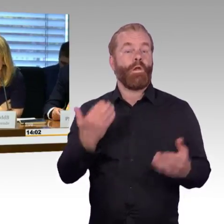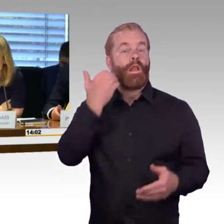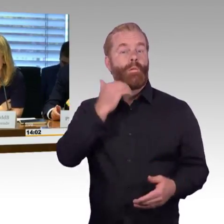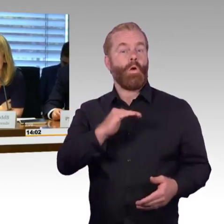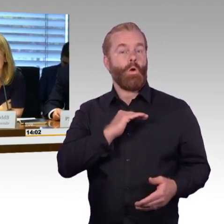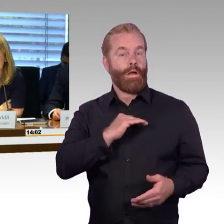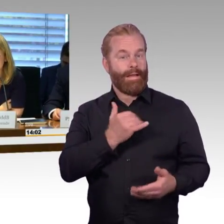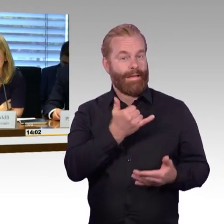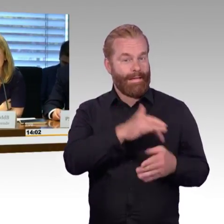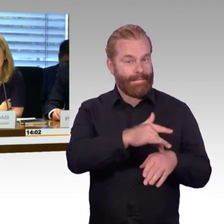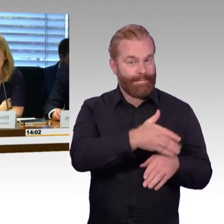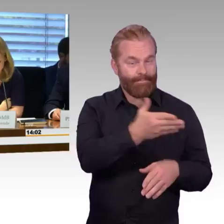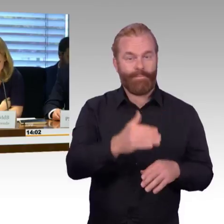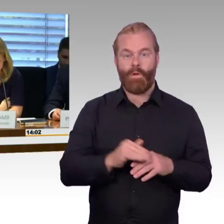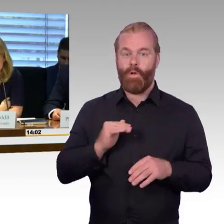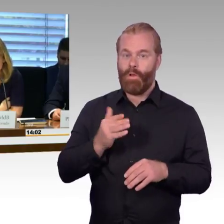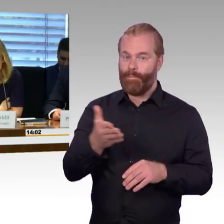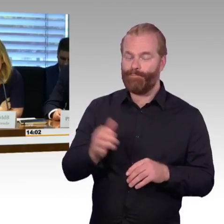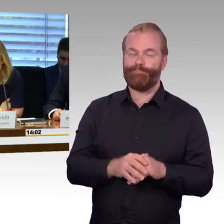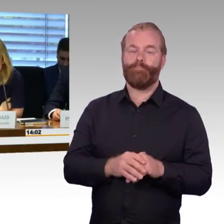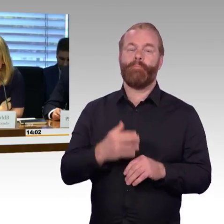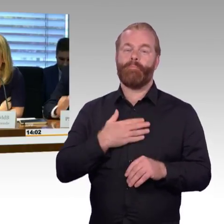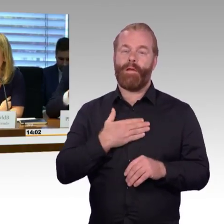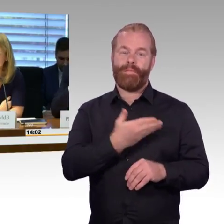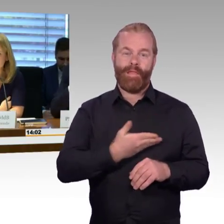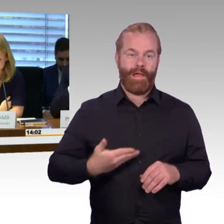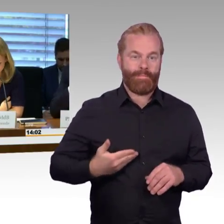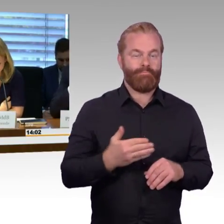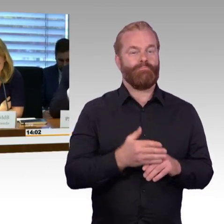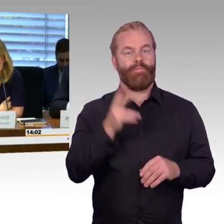Sitzung des Ausschusses für Verkehr und digitale Infrastruktur der öffentlichen Anhörung